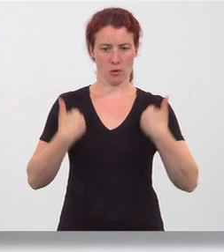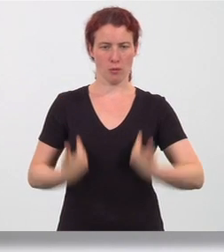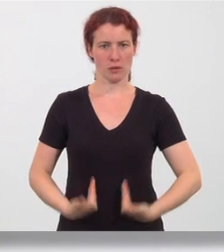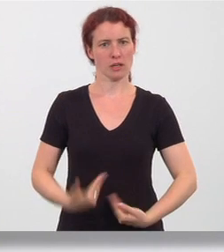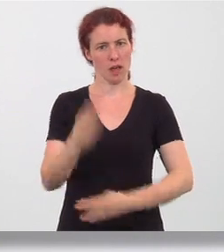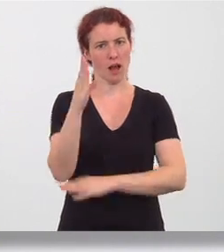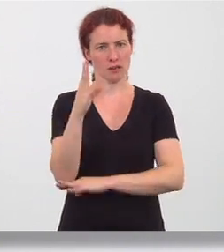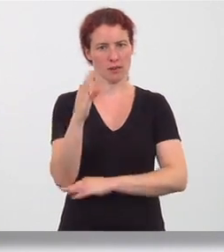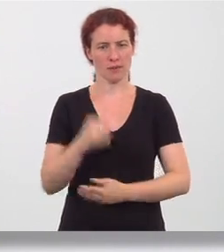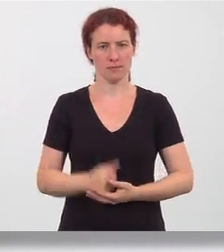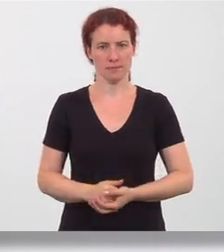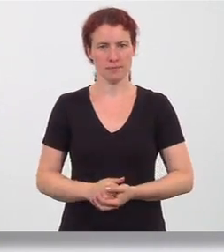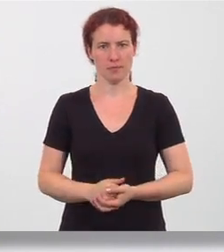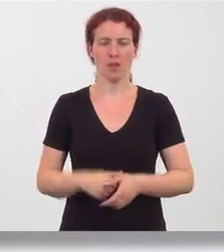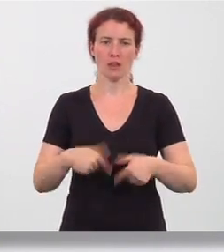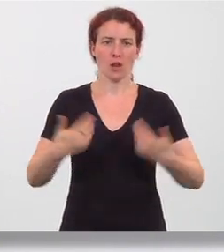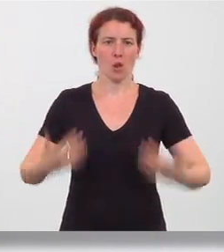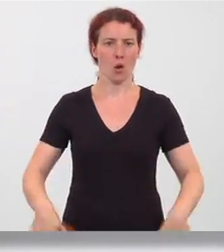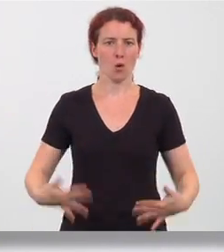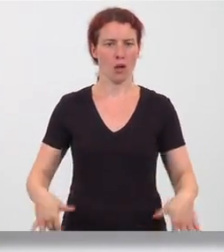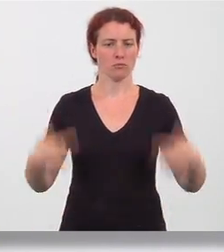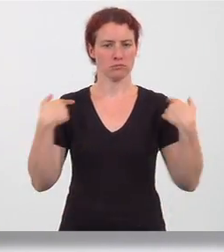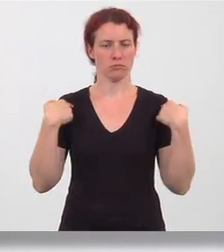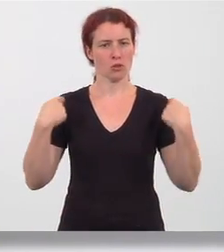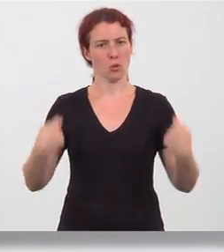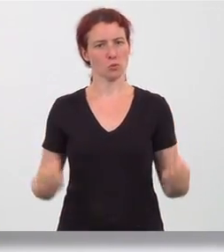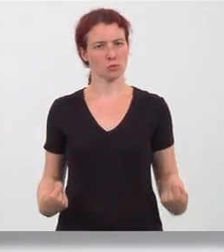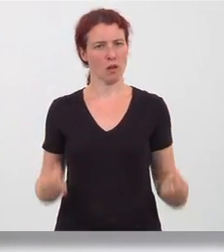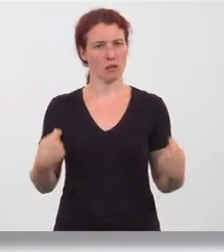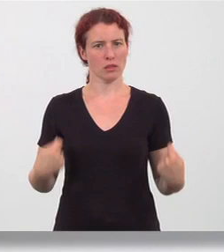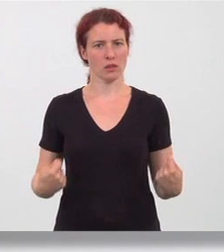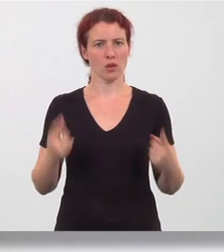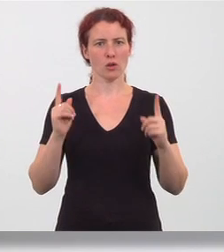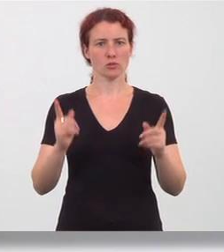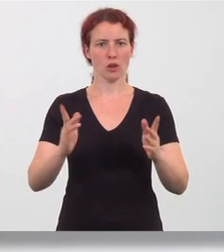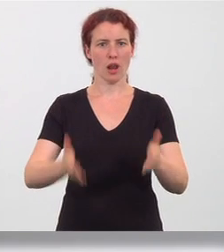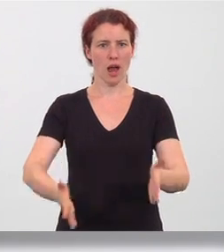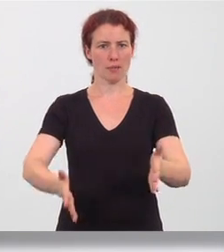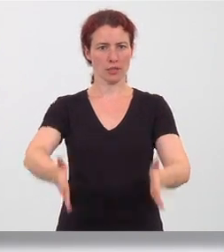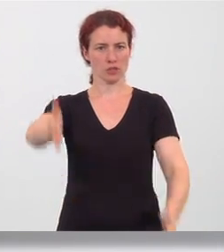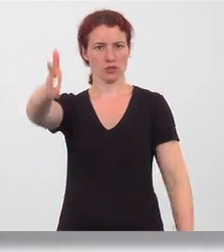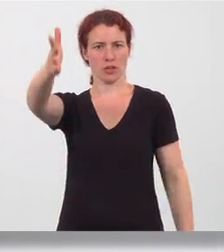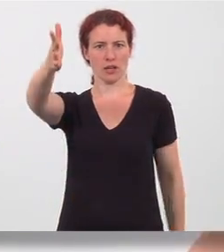gerade. Aus entspannt nach unten gezogenen Schultern werden die gestreckten Arme in der